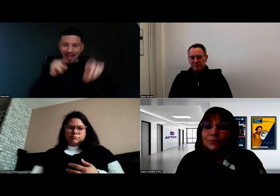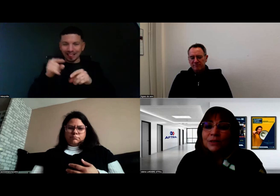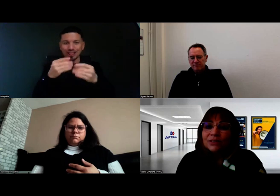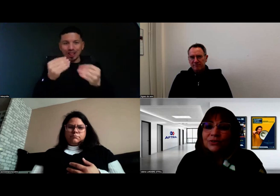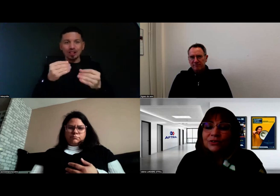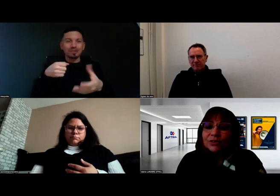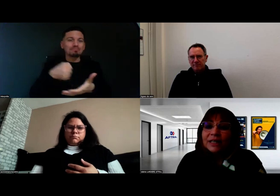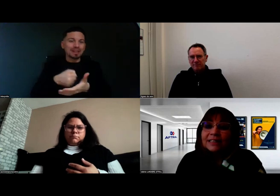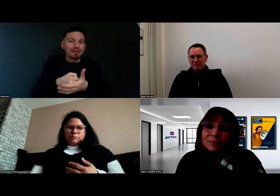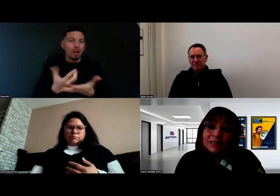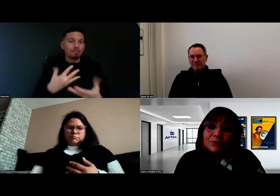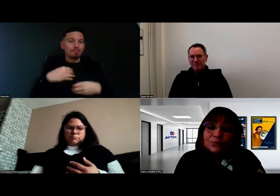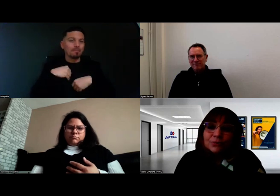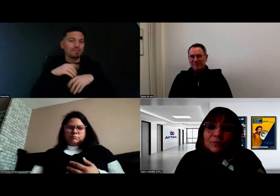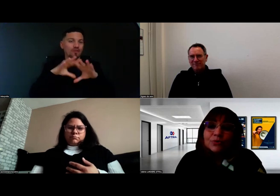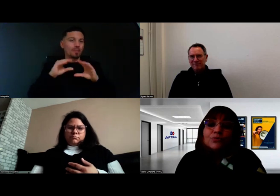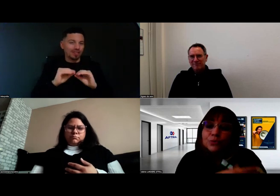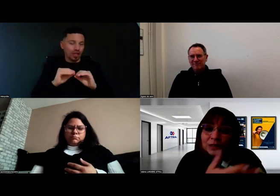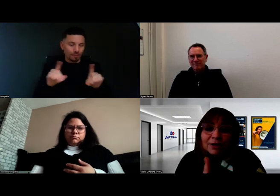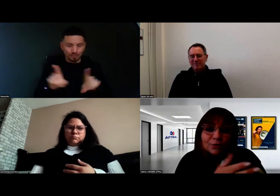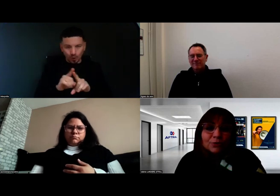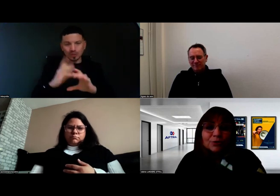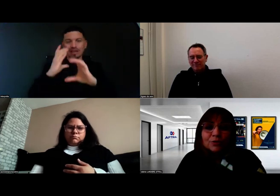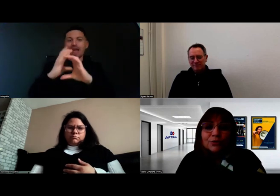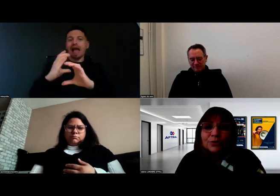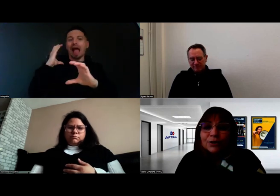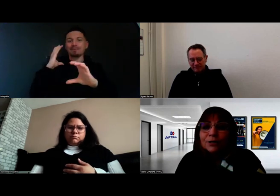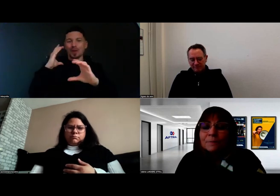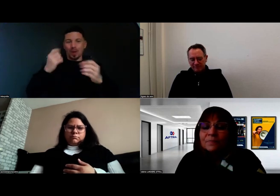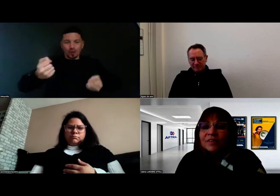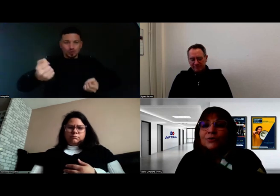Et puis, dans la cabine du camion ou du car, en l'occurrence pour Aurore,